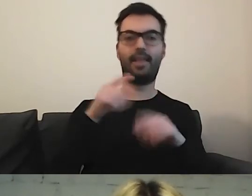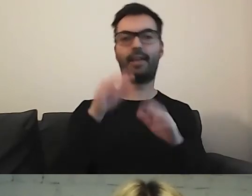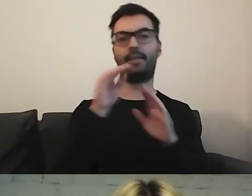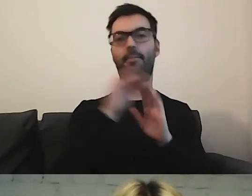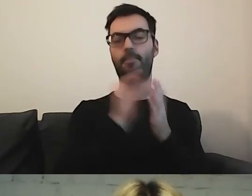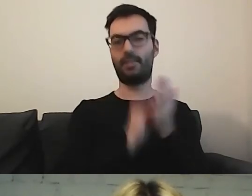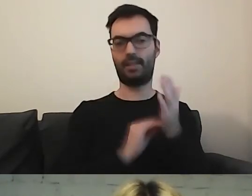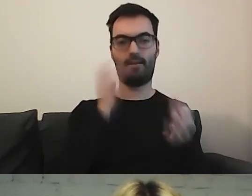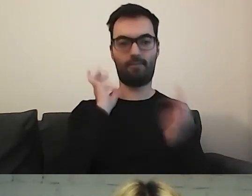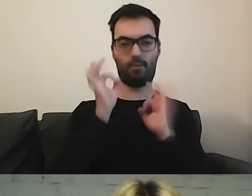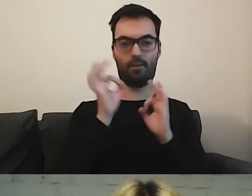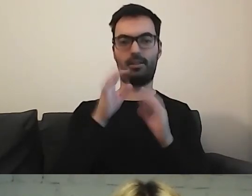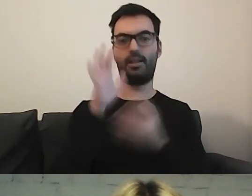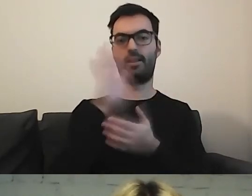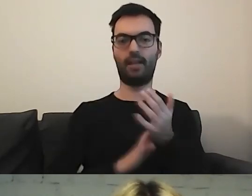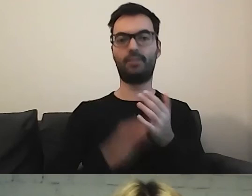w tekście łatwym do czytania i rozumienia.